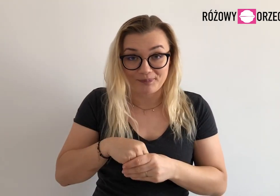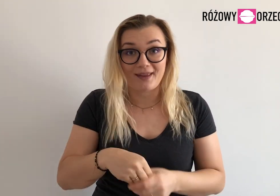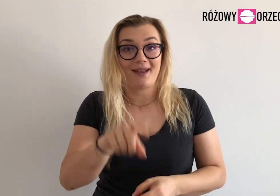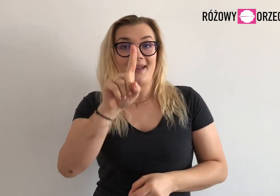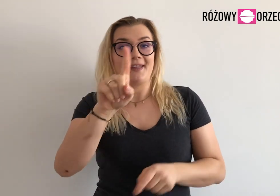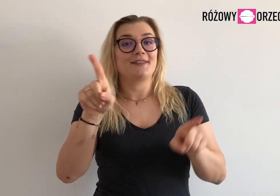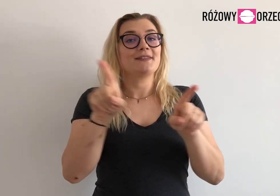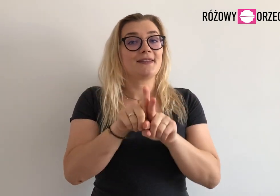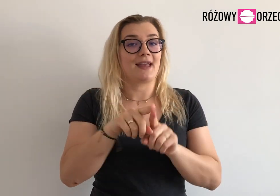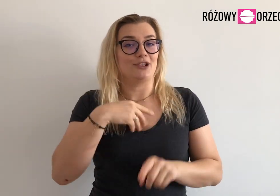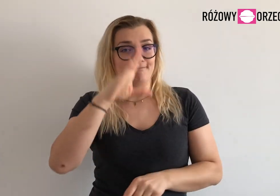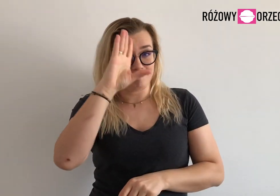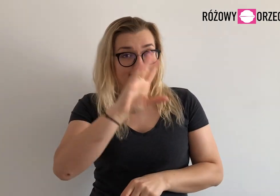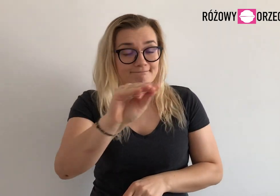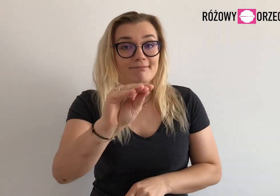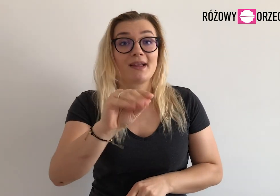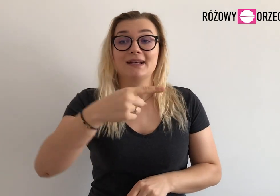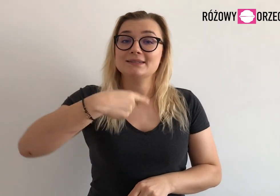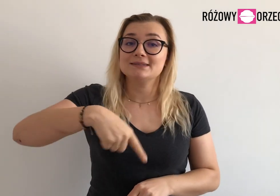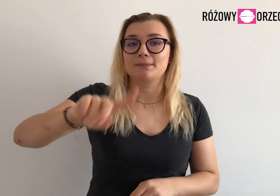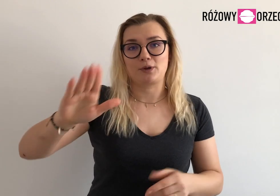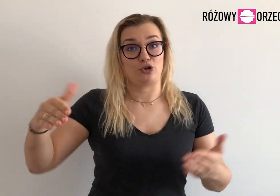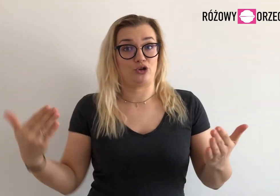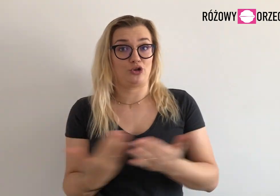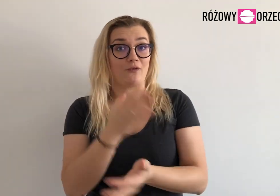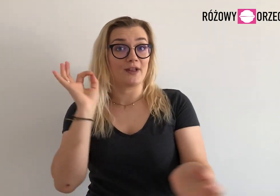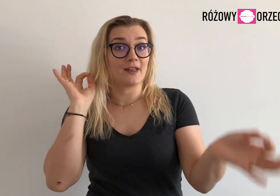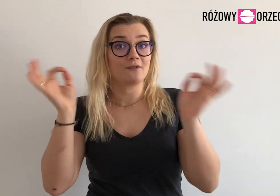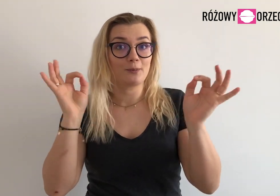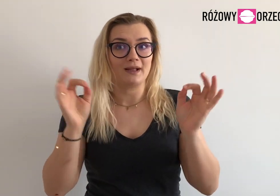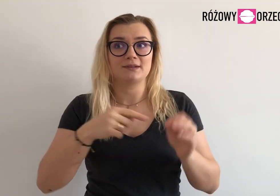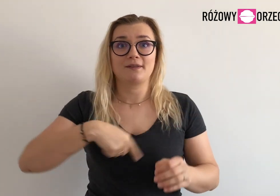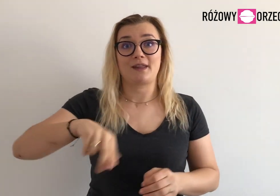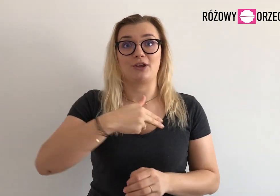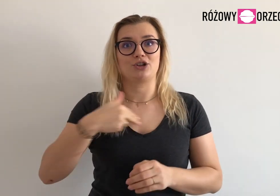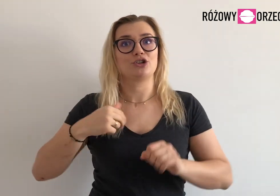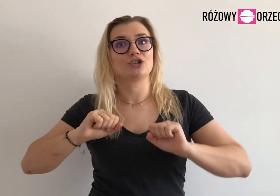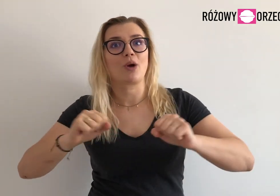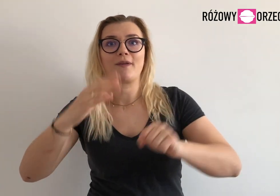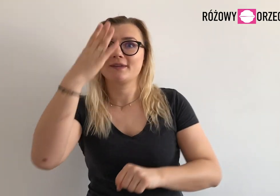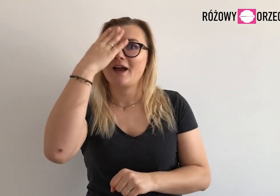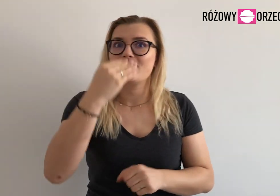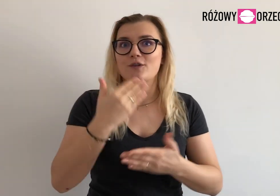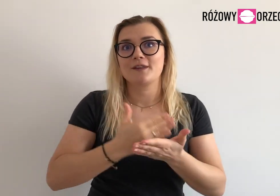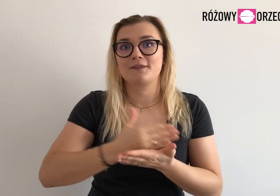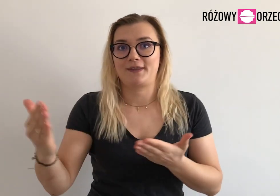Też chcę was poinformować, że niedługo będziemy ogłaszać informacje o naszych działaniach.